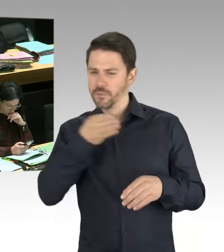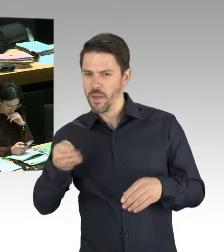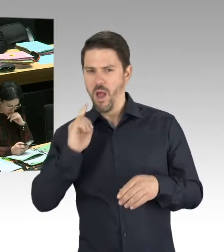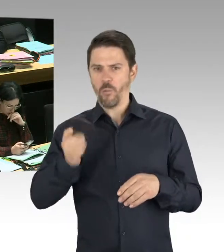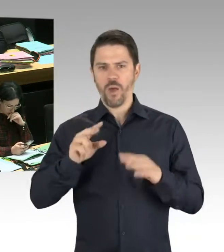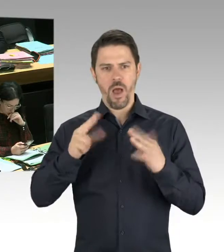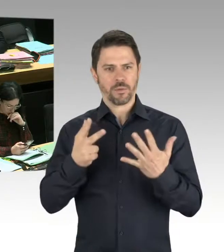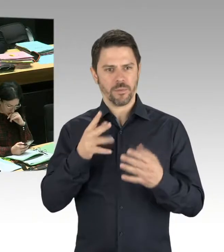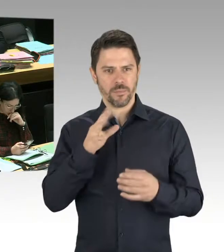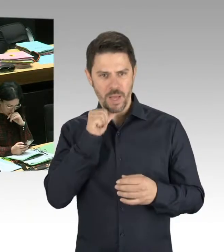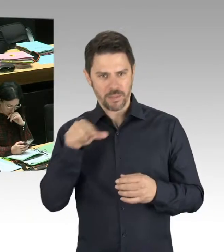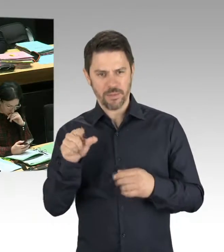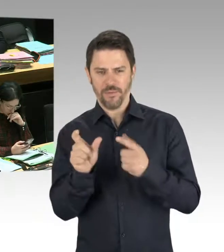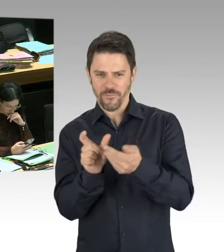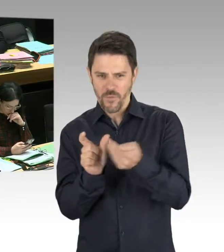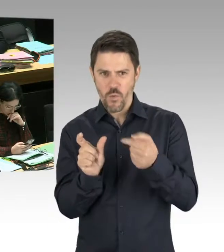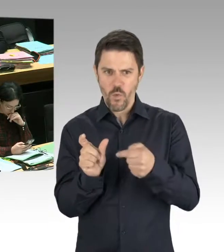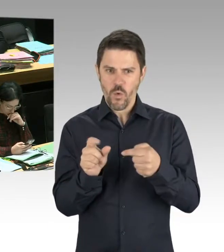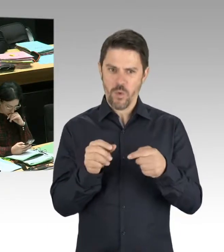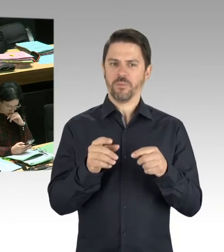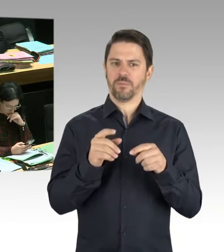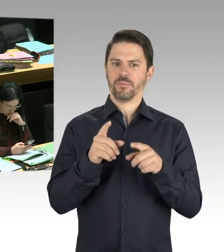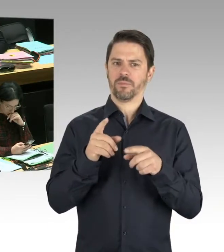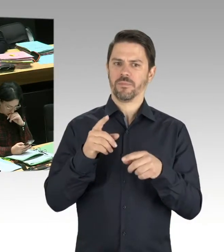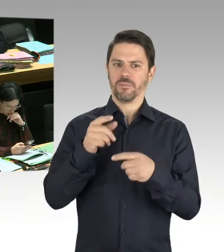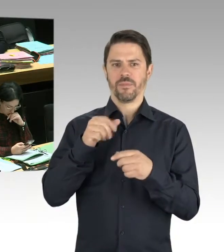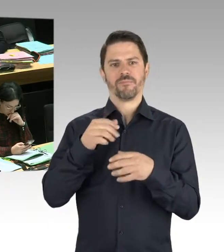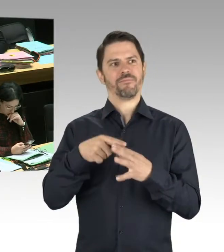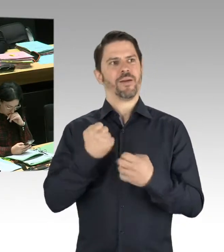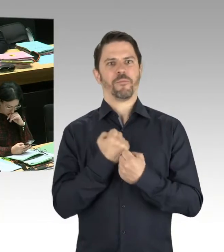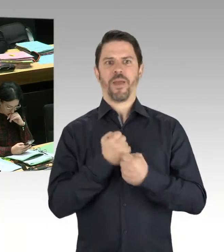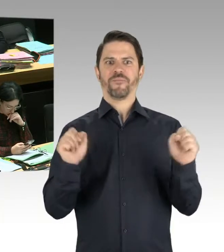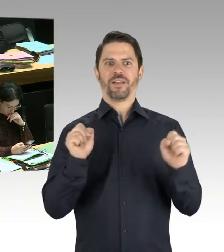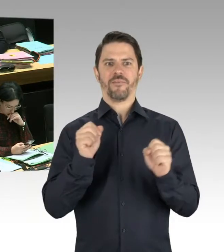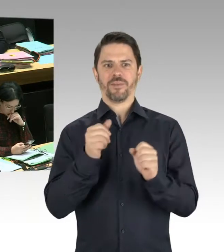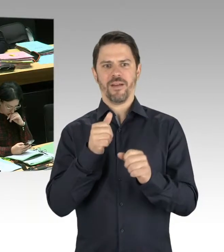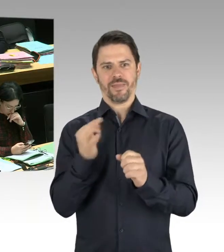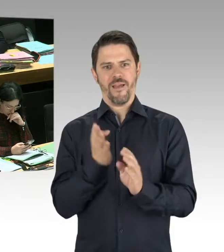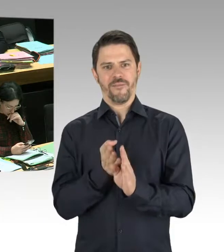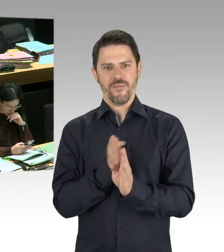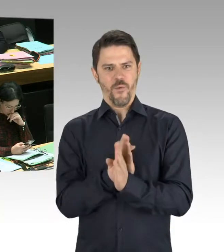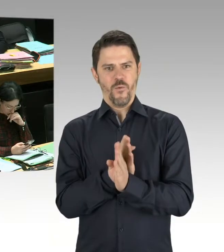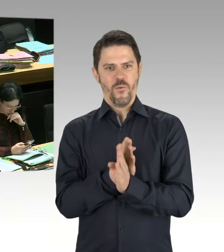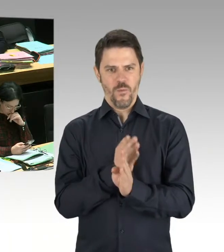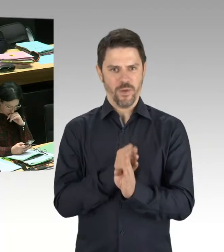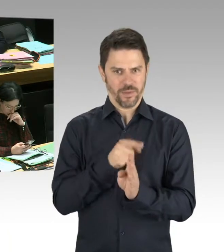Das ist, also Farbanschläge und ähnliches, das ist mir bekannt. Die Polizei hat die Spuren aufgenommen,